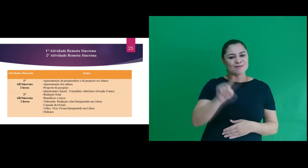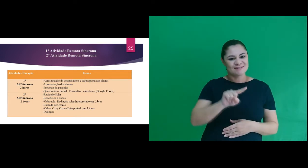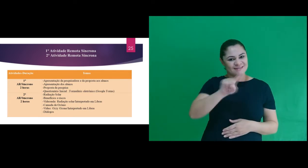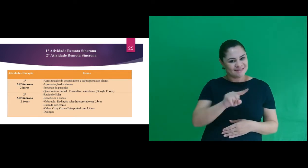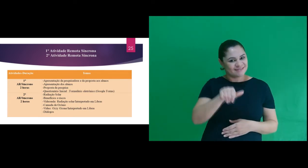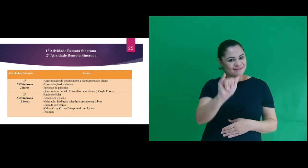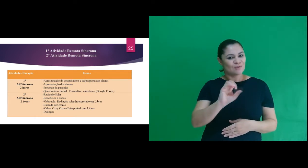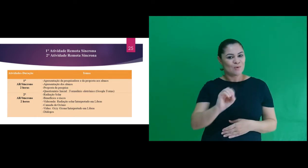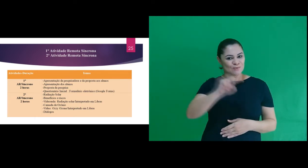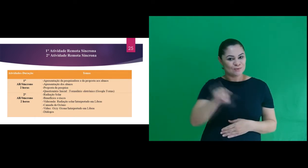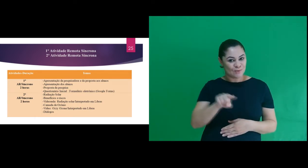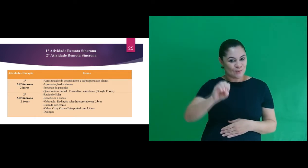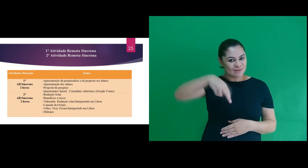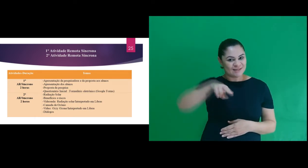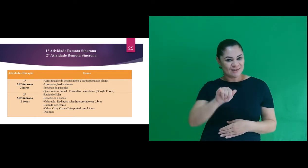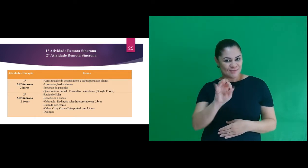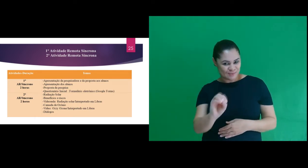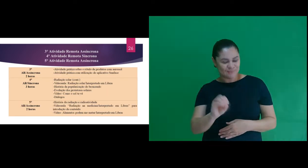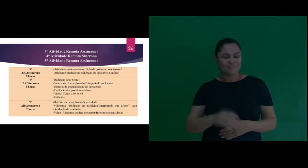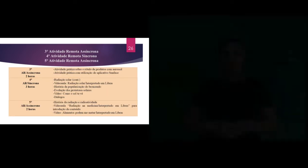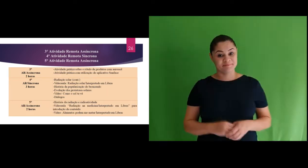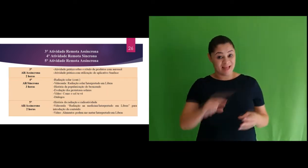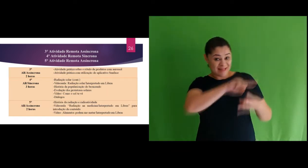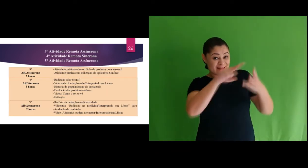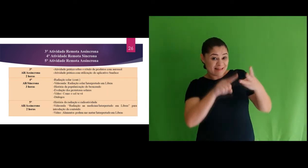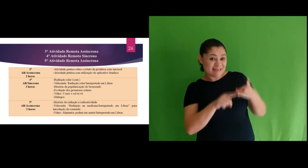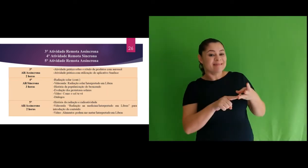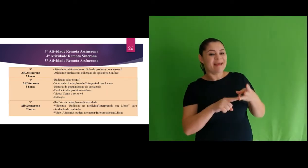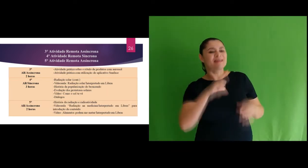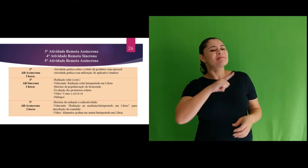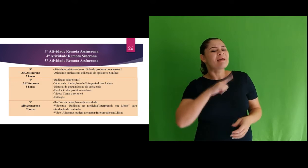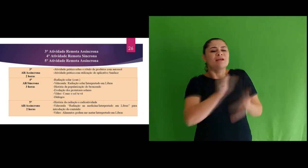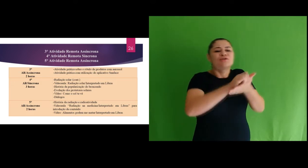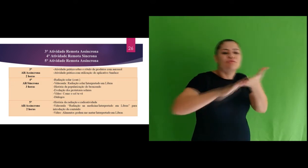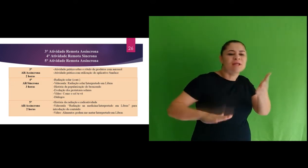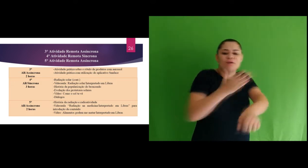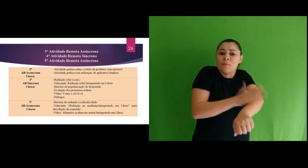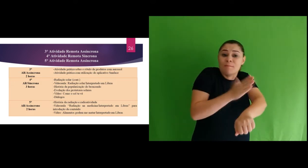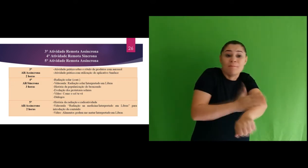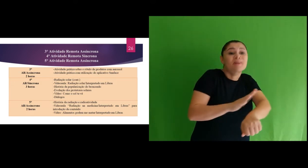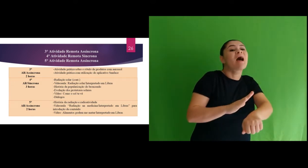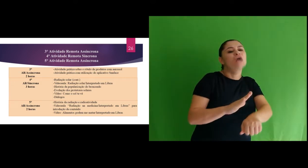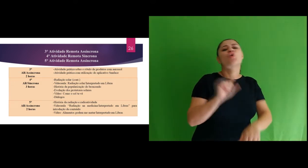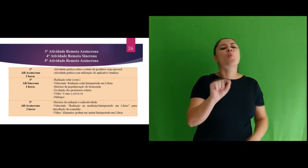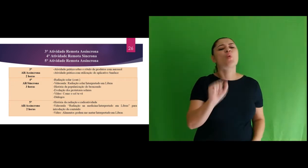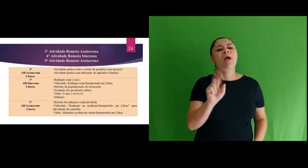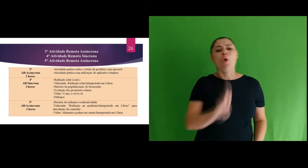interpretado Ozzy Ozone. Na 3ª atividade tivemos atividades práticas e uma delas